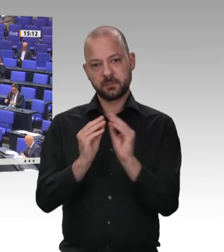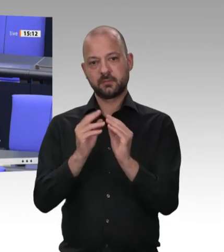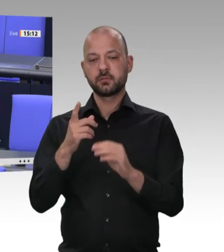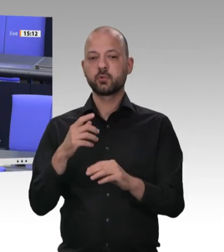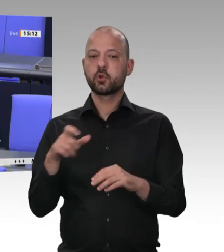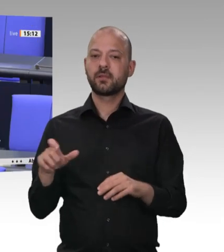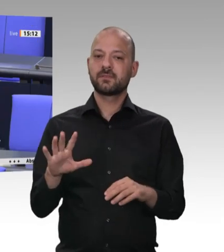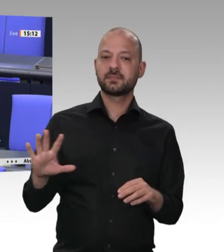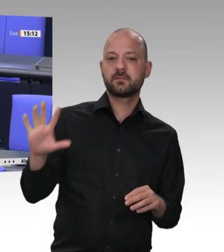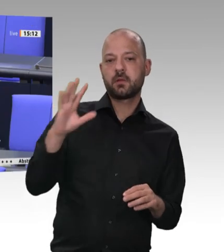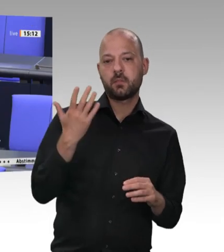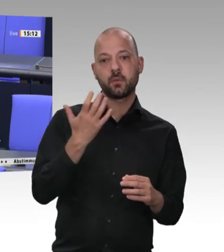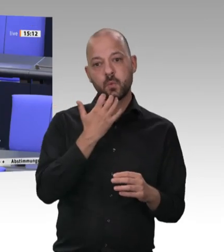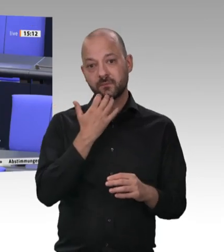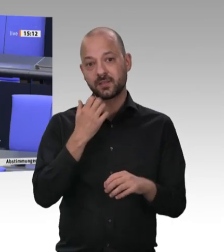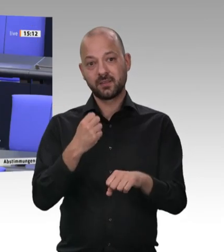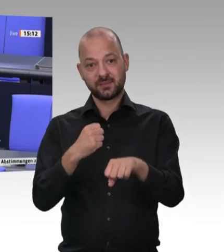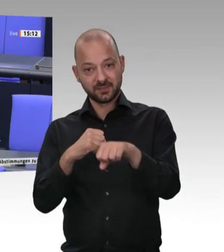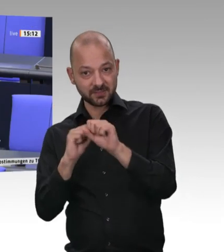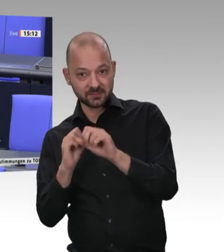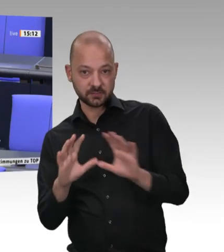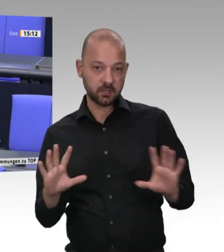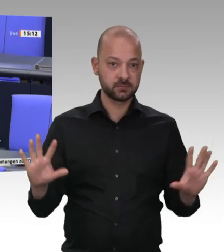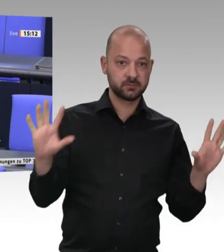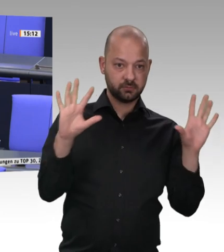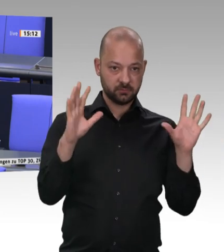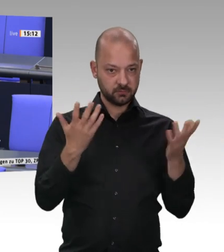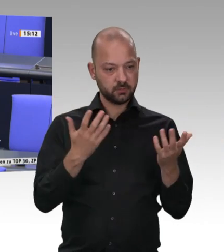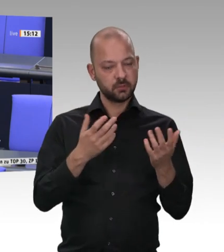Kollegen Straubinger sei gesagt: Ich verlange – das sage ich in allen Gesprächen, die